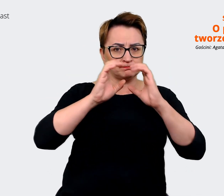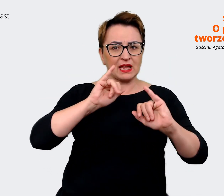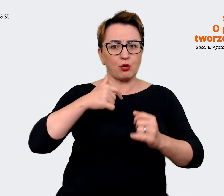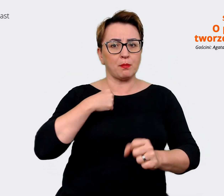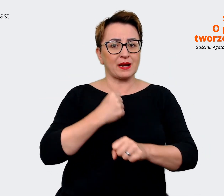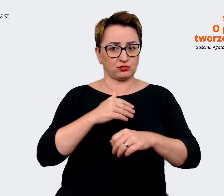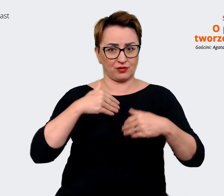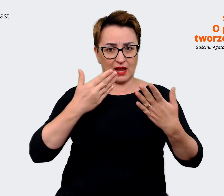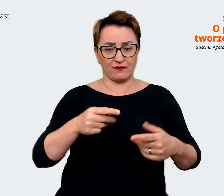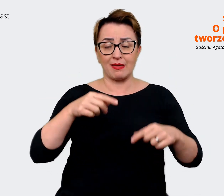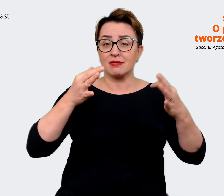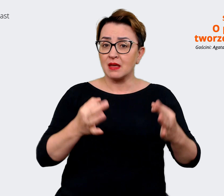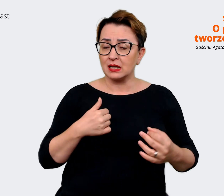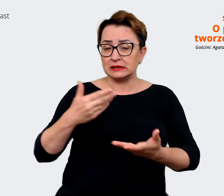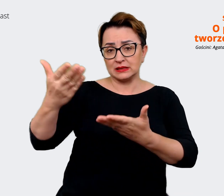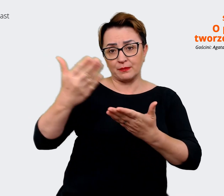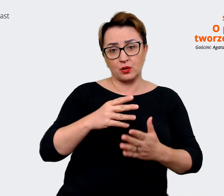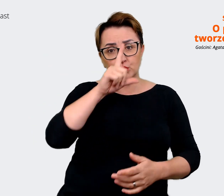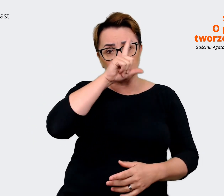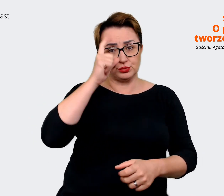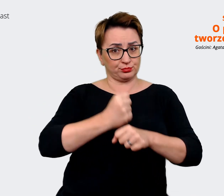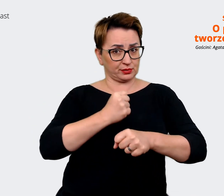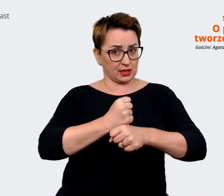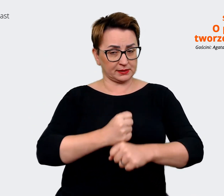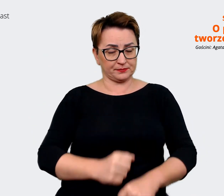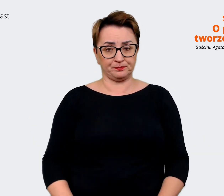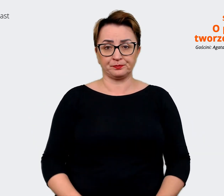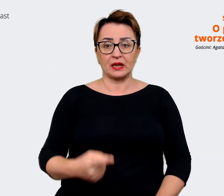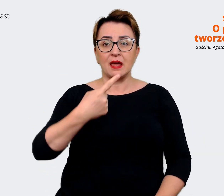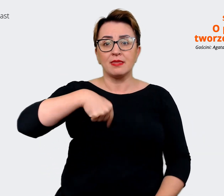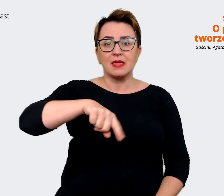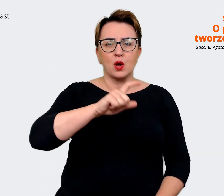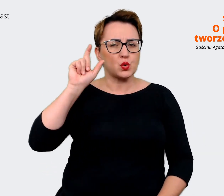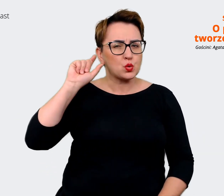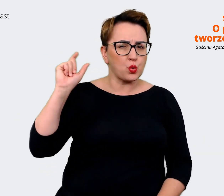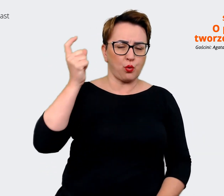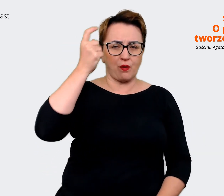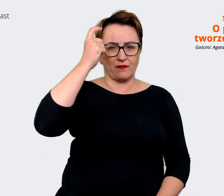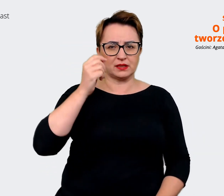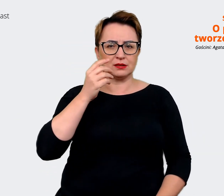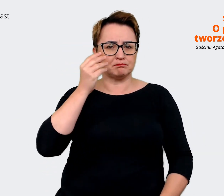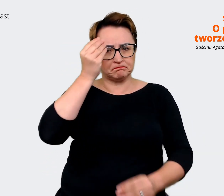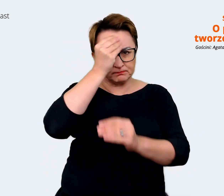i tu i teraz. Zapraszamy ludzi do pracy. Naszym daszkiem, naszym głównym komunikatem